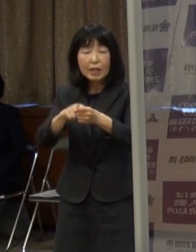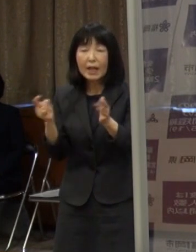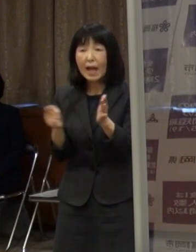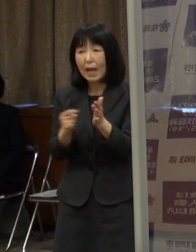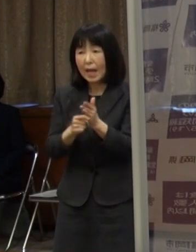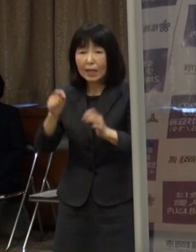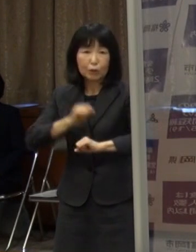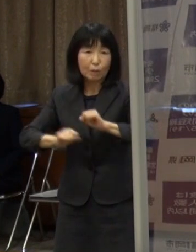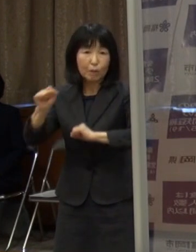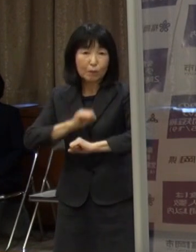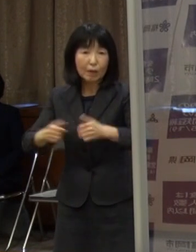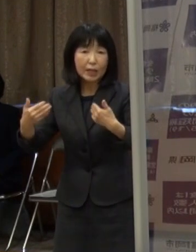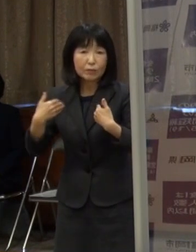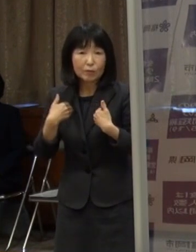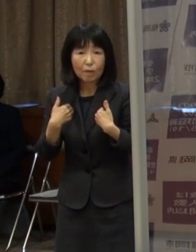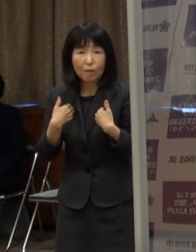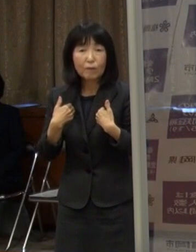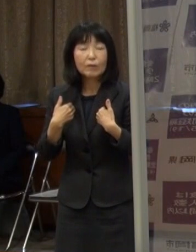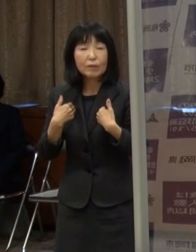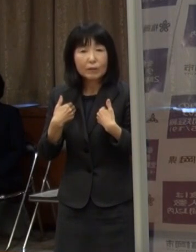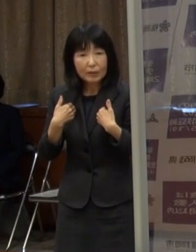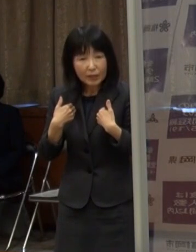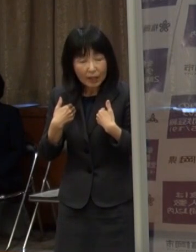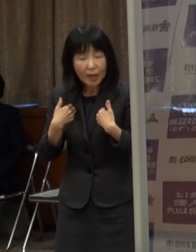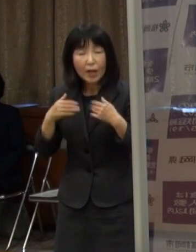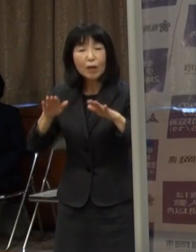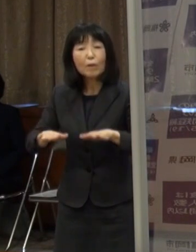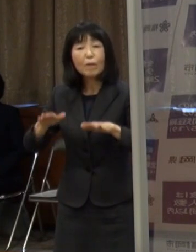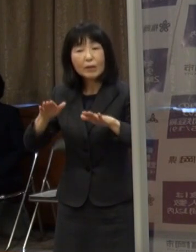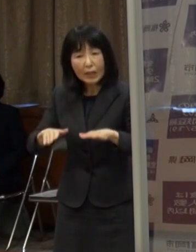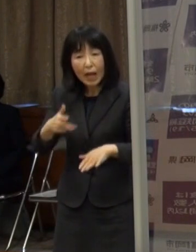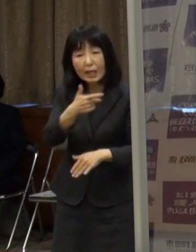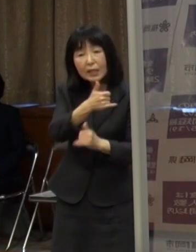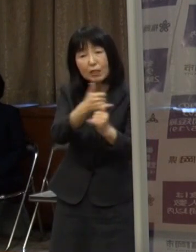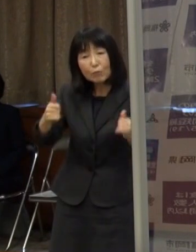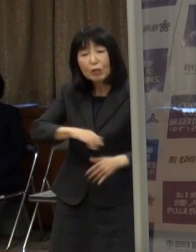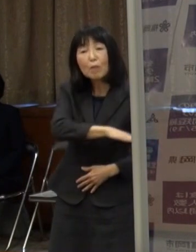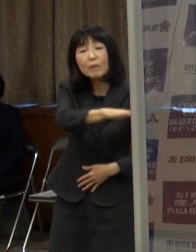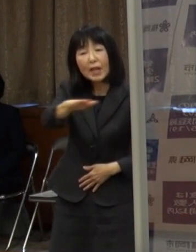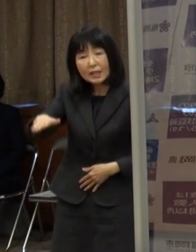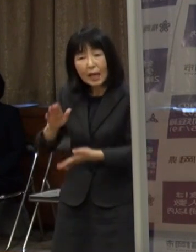今回市民の皆さん 県民の皆さんにお願いすることになったわけです